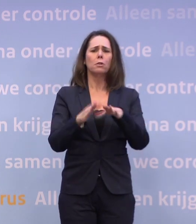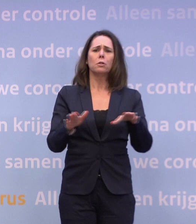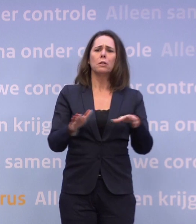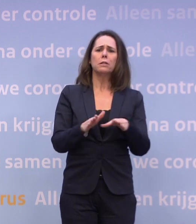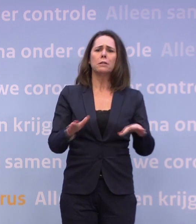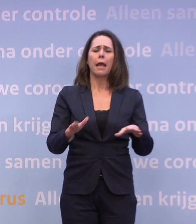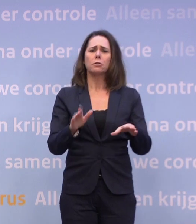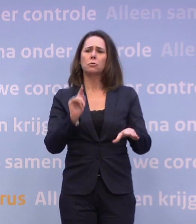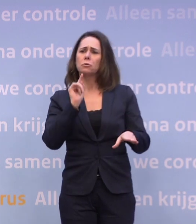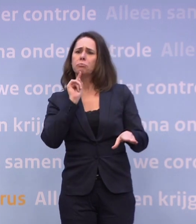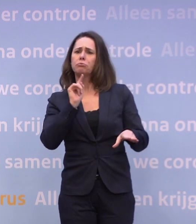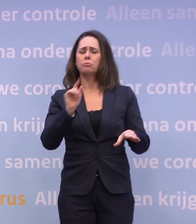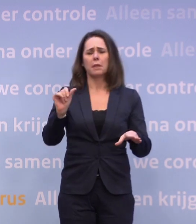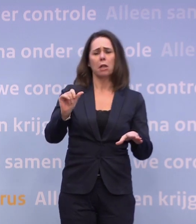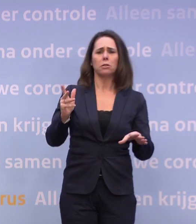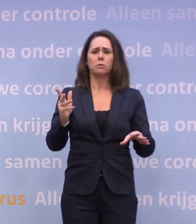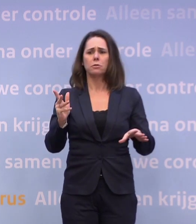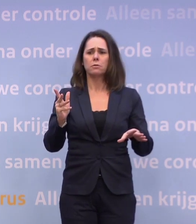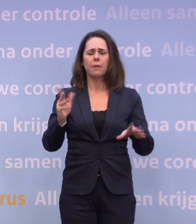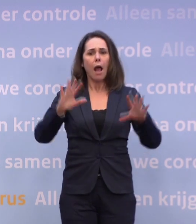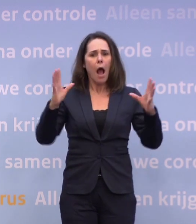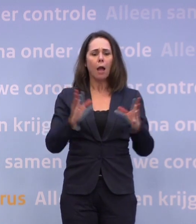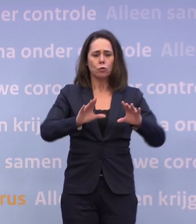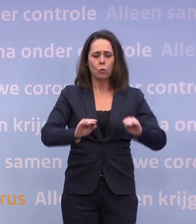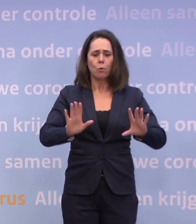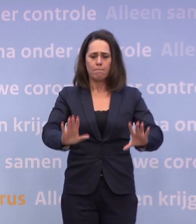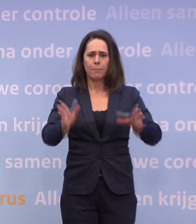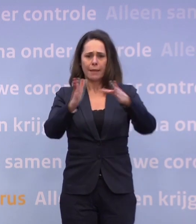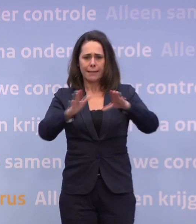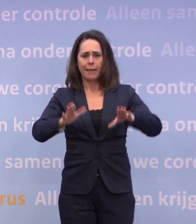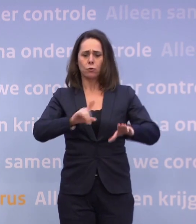Dan zeg ik: We gaan er natuurlijk alles aan doen... ...om het met kerst een beetje normaal te houden.